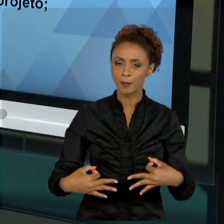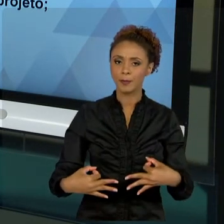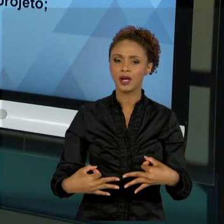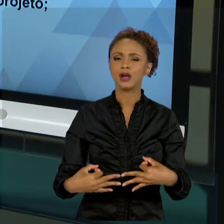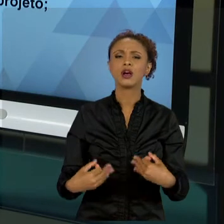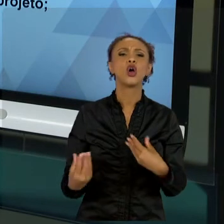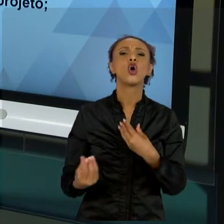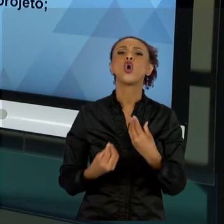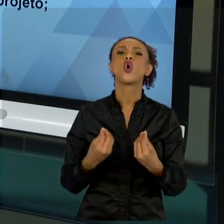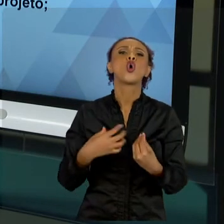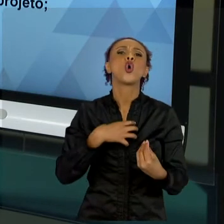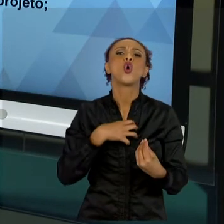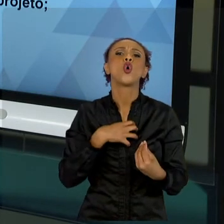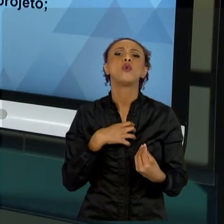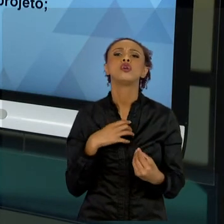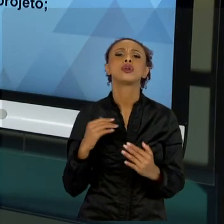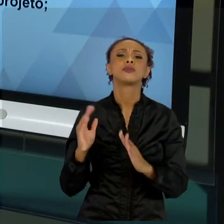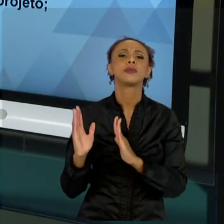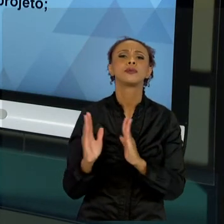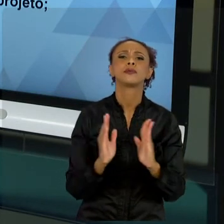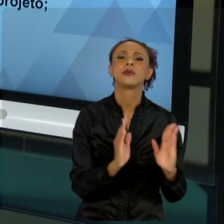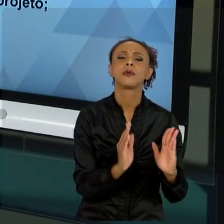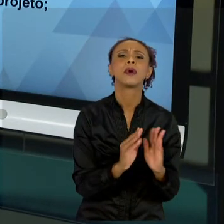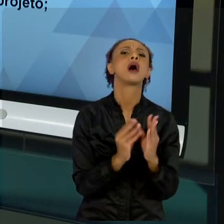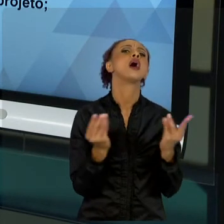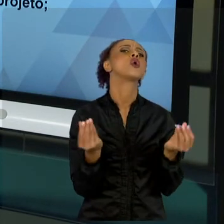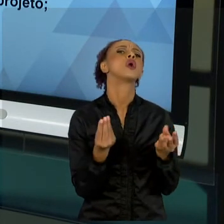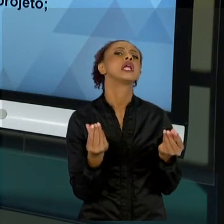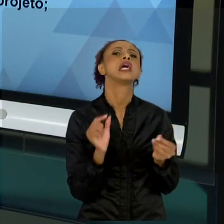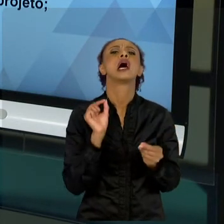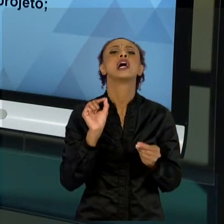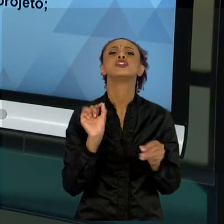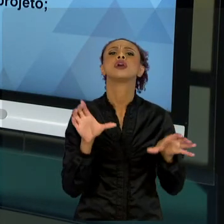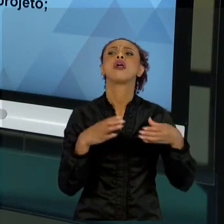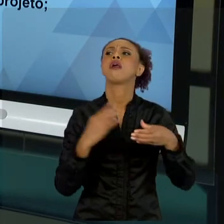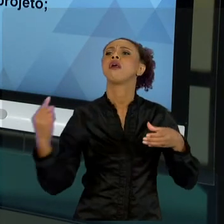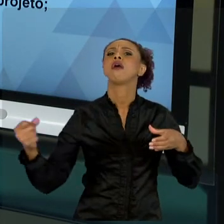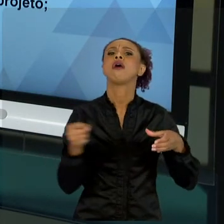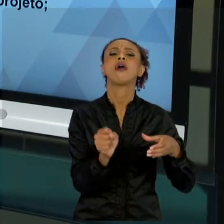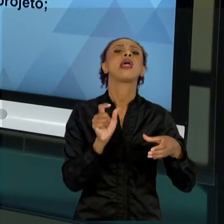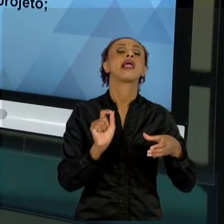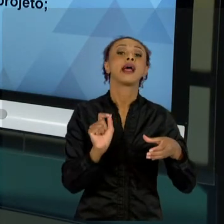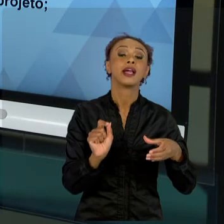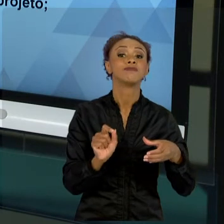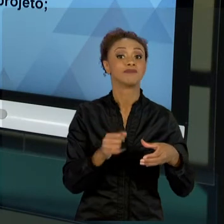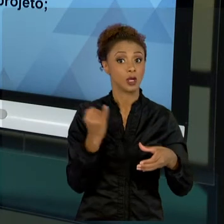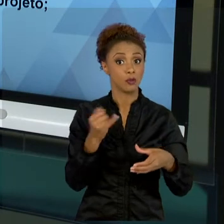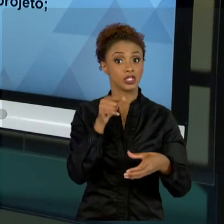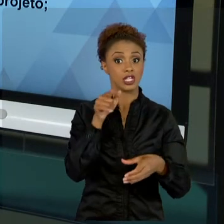QUAL QUALIDADE? QUEM SERÁ ENVOLVIDO? ESSA PARTE DE IDENTIFICAÇÃO É MUITO IMPORTANTE. MUITO MAIS